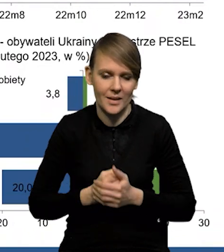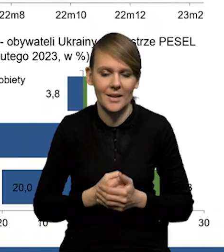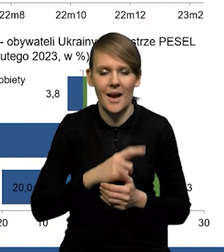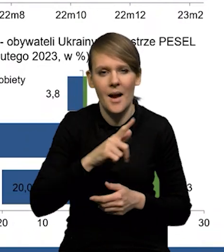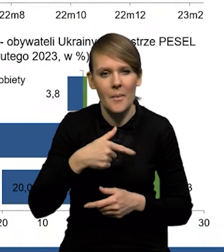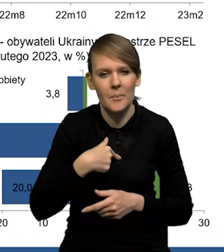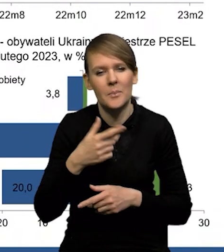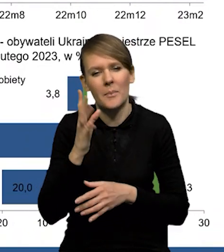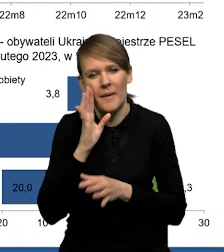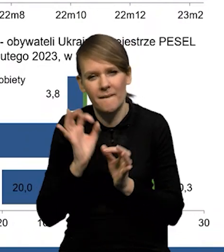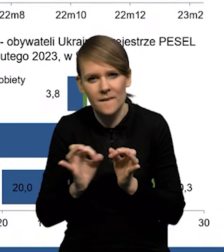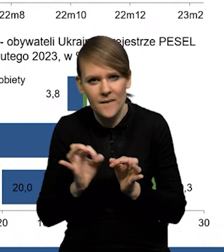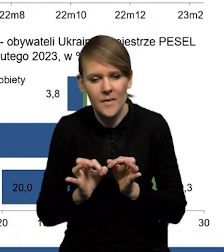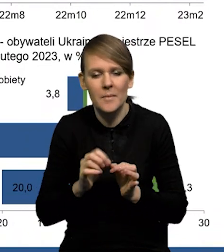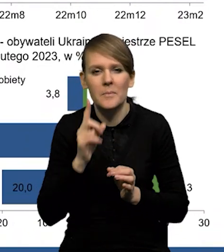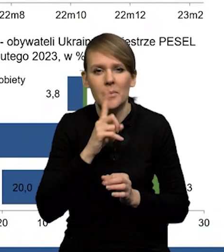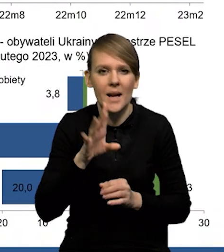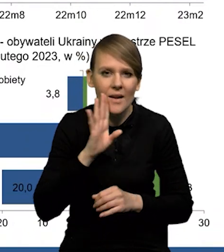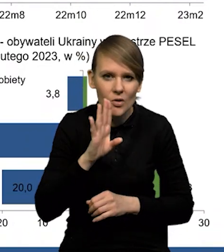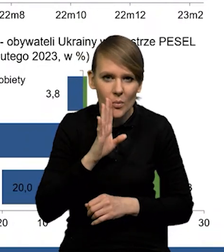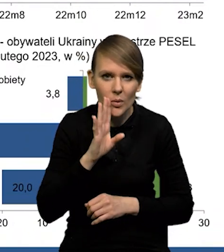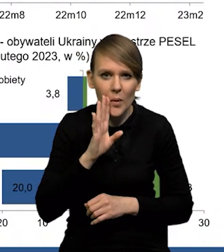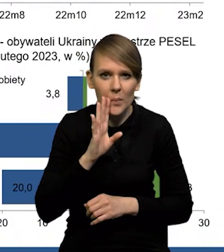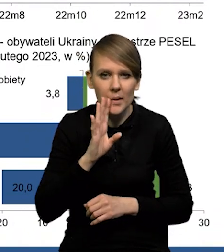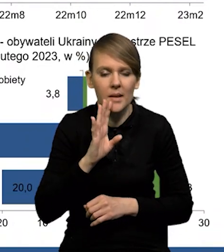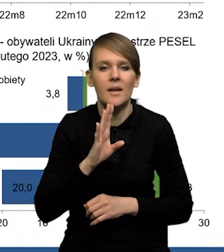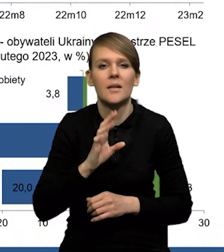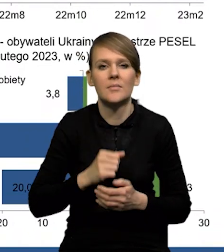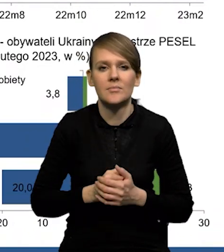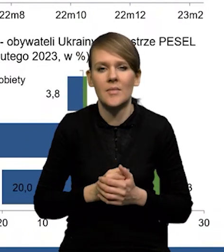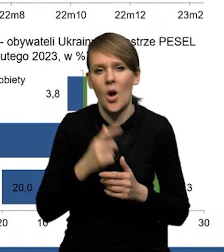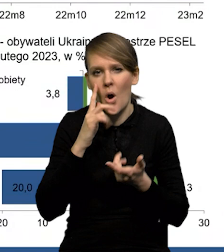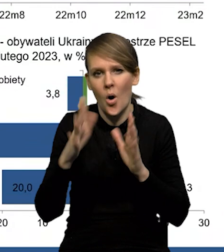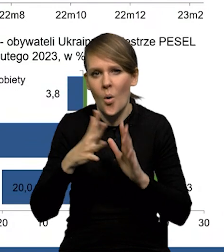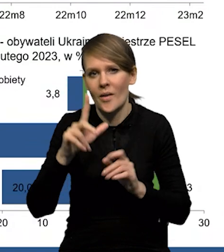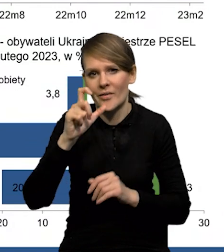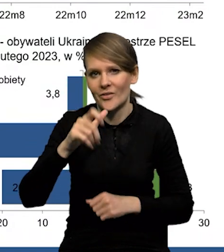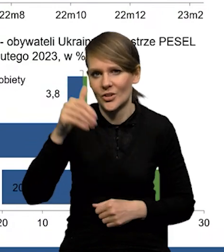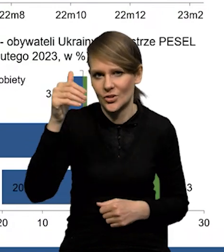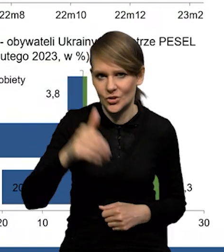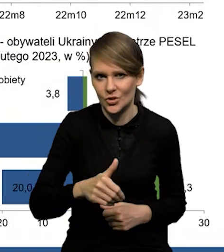My szacujemy, że prawdopodobnie około 200 000.